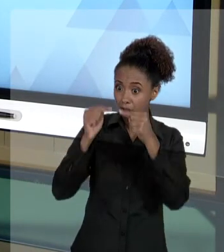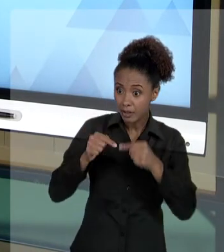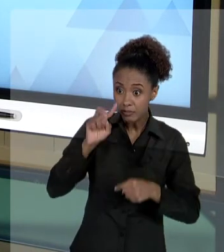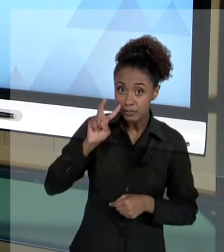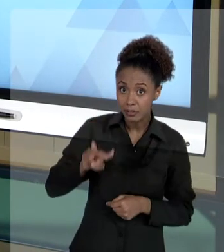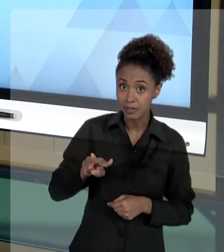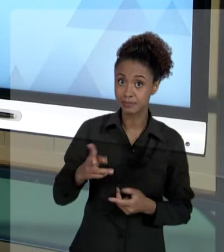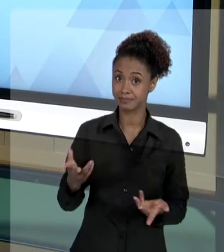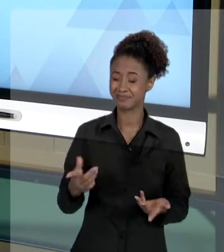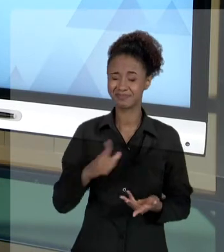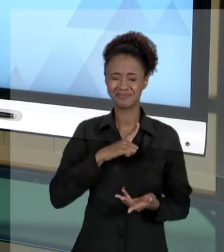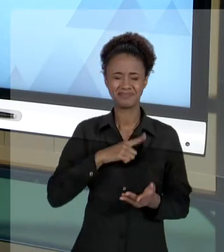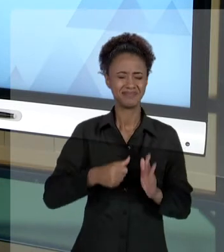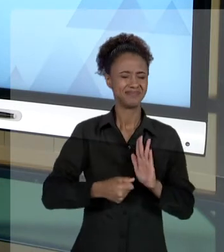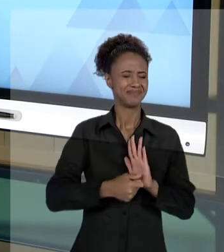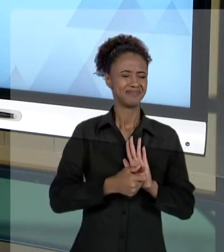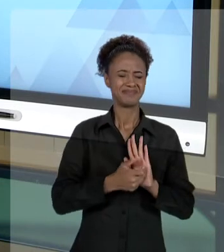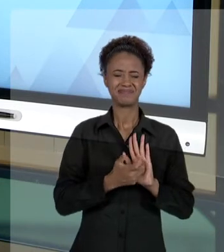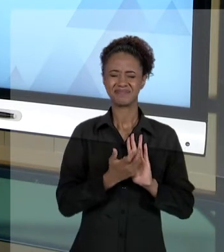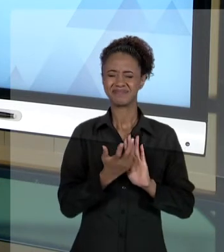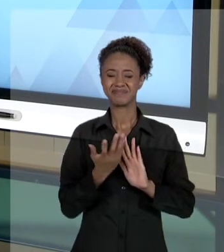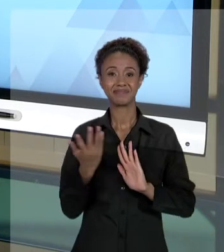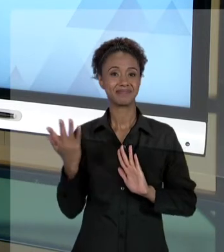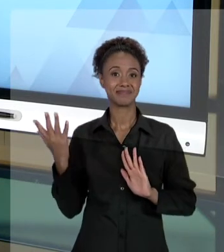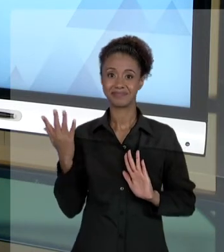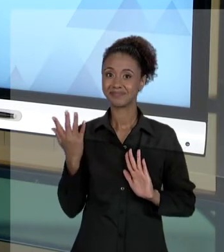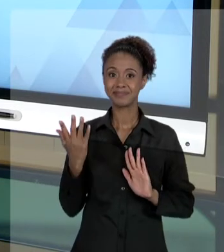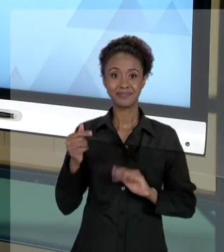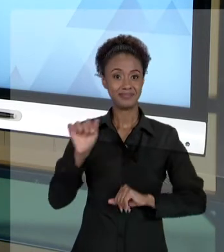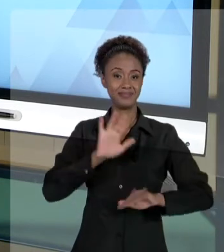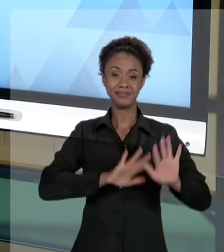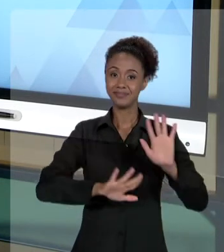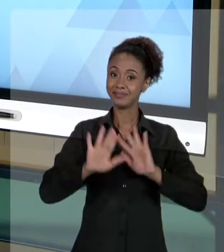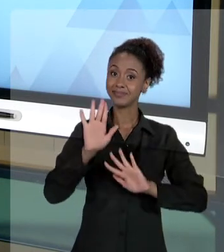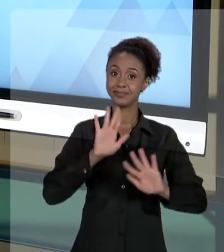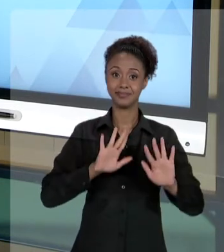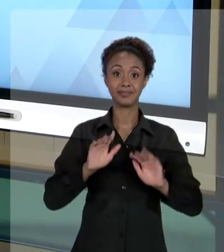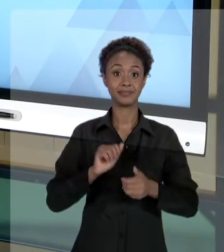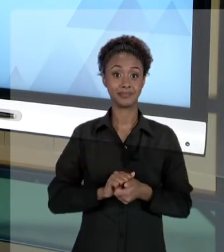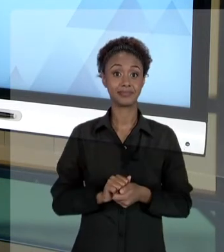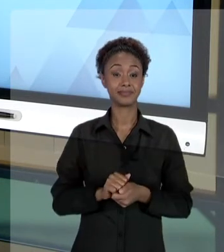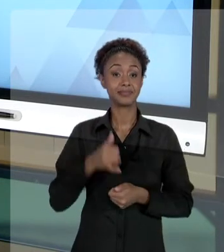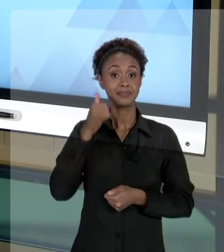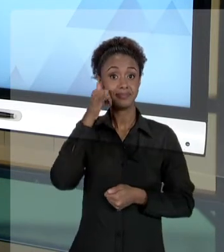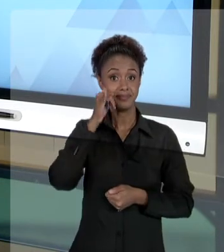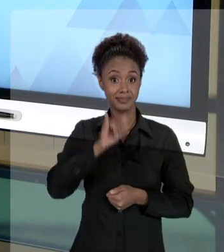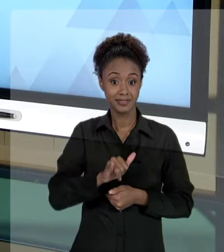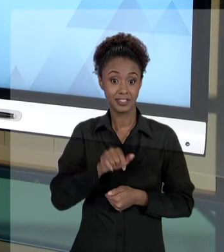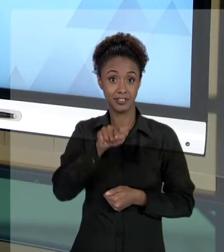CUIDADOS QUE O GESTOR PÚBLICO DEVE TOMAR PARA QUE ELE NÃO SEJA PREJUDICADO PARA QUE ELE NÃO SEJA